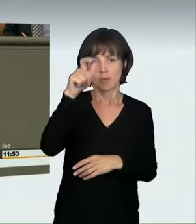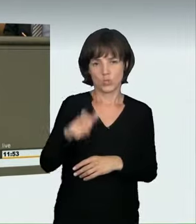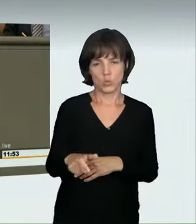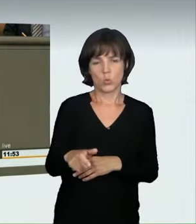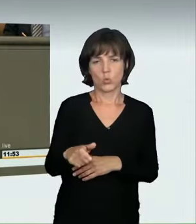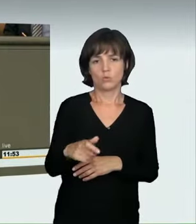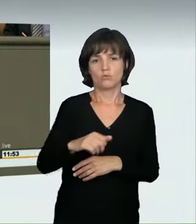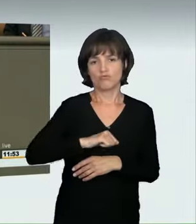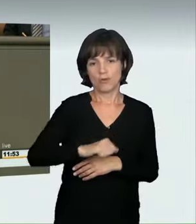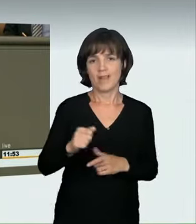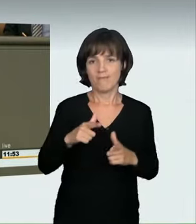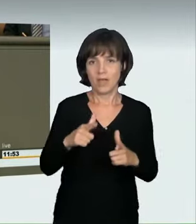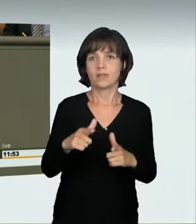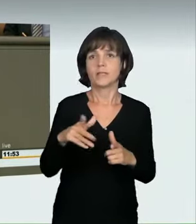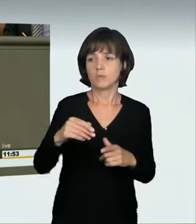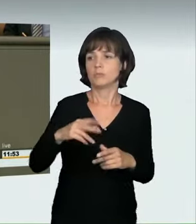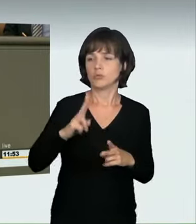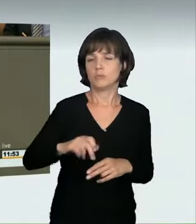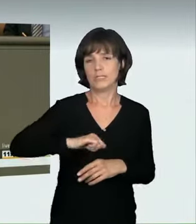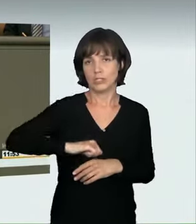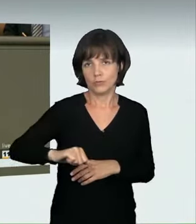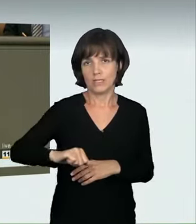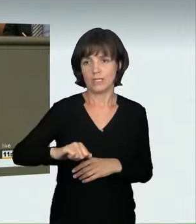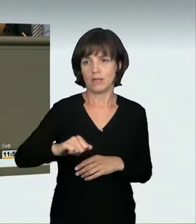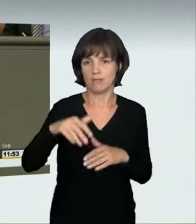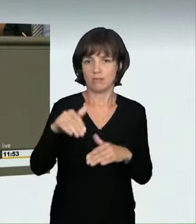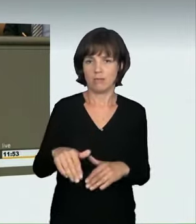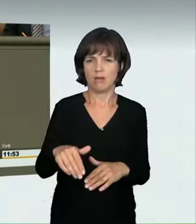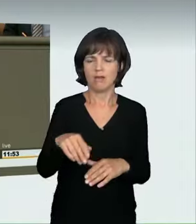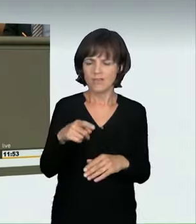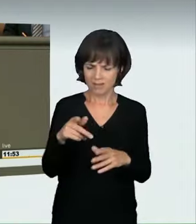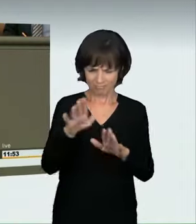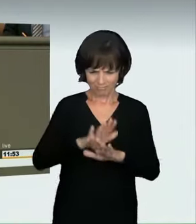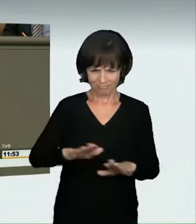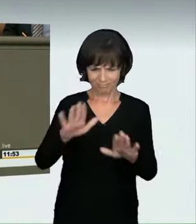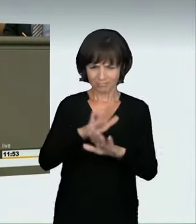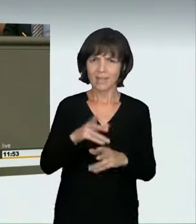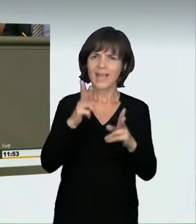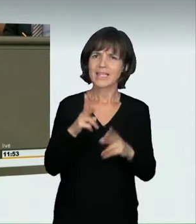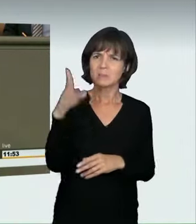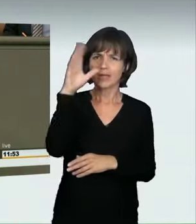um eine hohe Geschwindigkeit zu erreichen. Damit verwenden Sie wieder einen unbestimmten Rechtsbegriff, wo die Gerichte beweisen müssten,